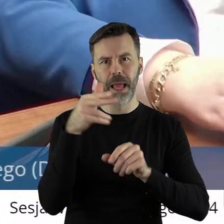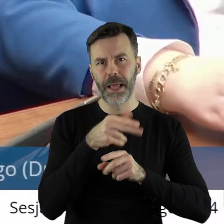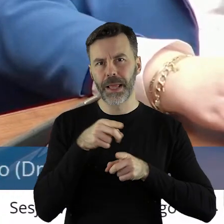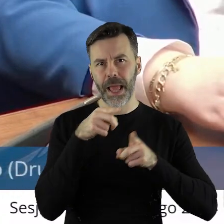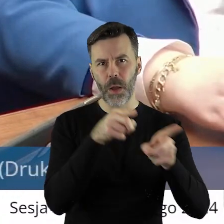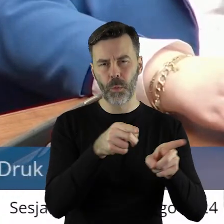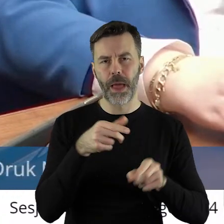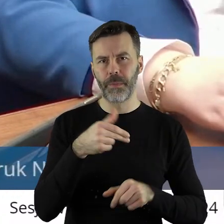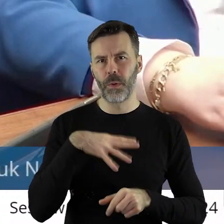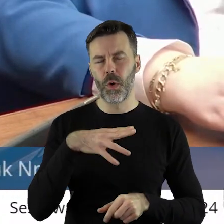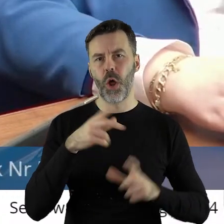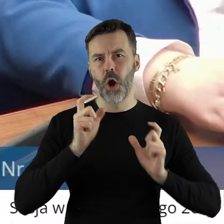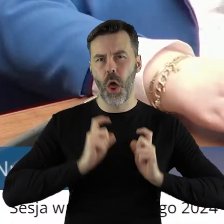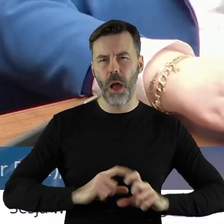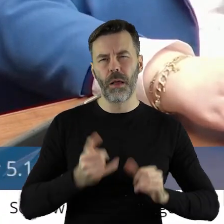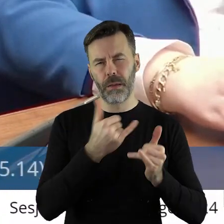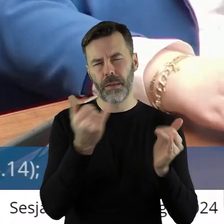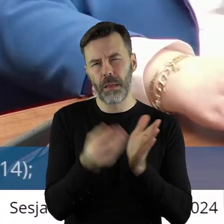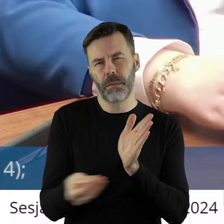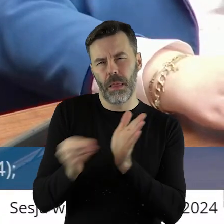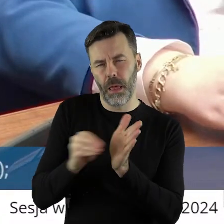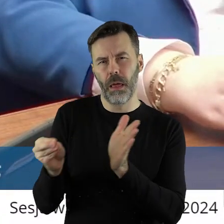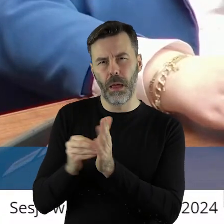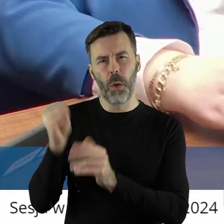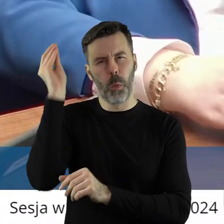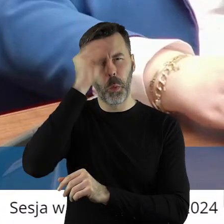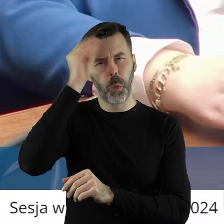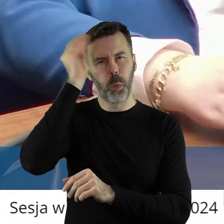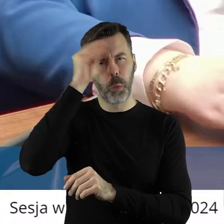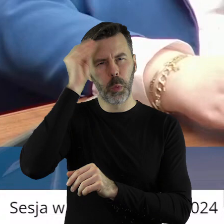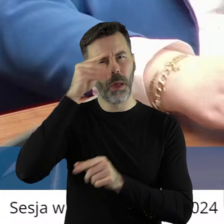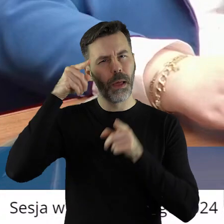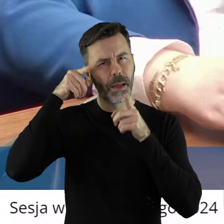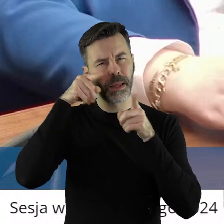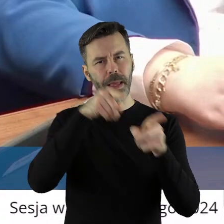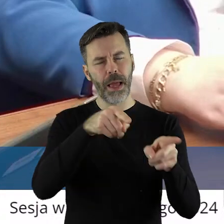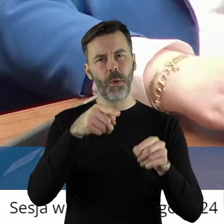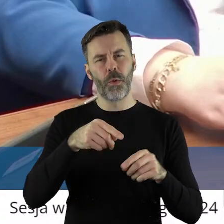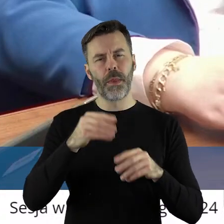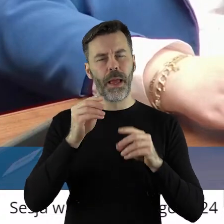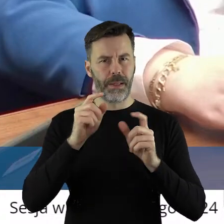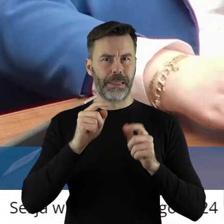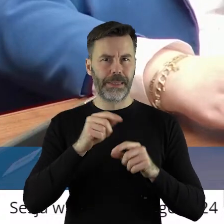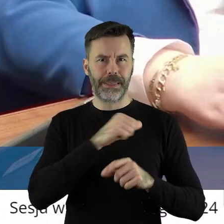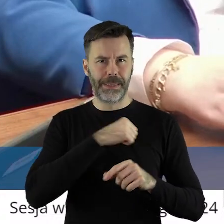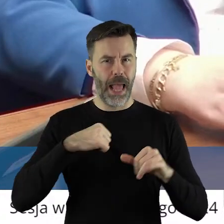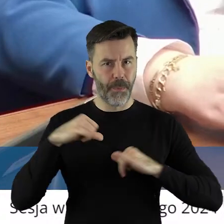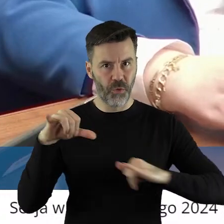jeszcze jakieś inne tam później dokształcanie, które robiłem jako samorządowiec.